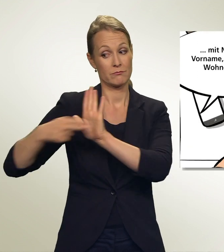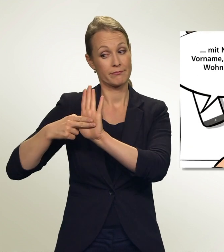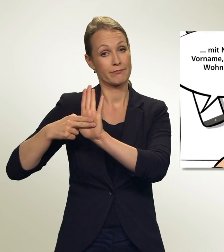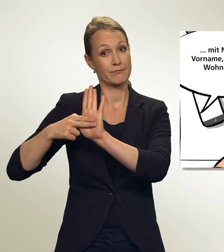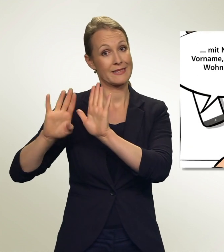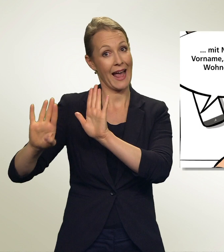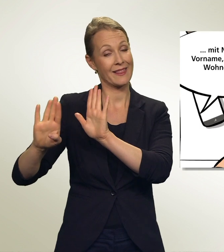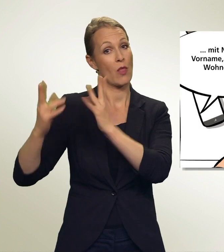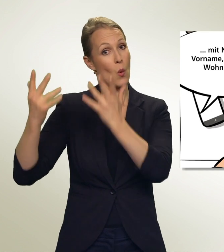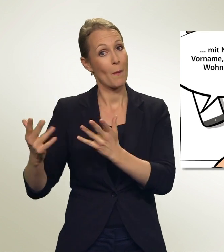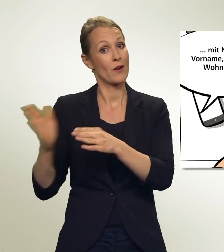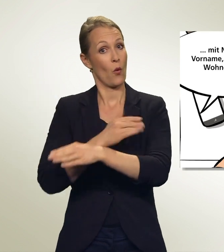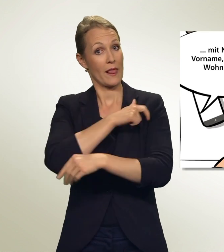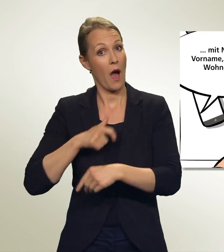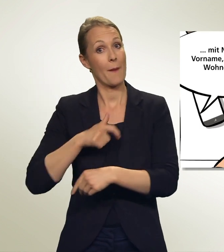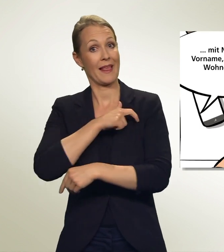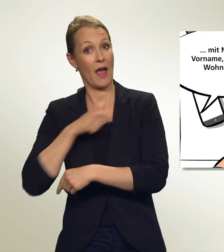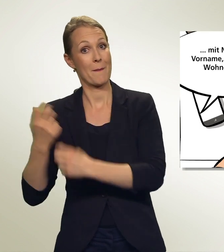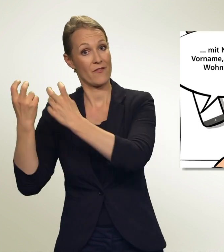mit Nummer, Vorname, Name und Wohnort hin.